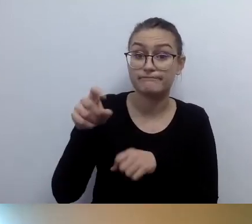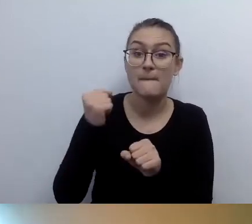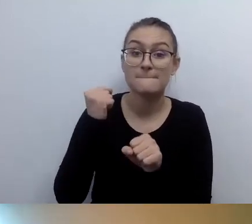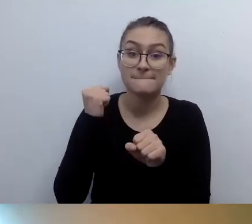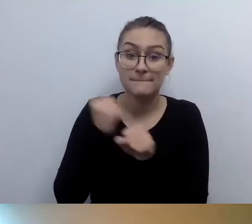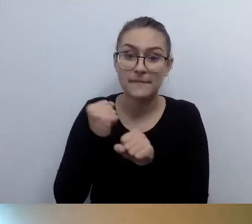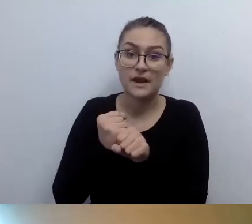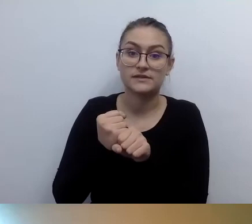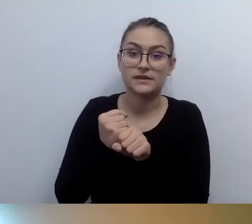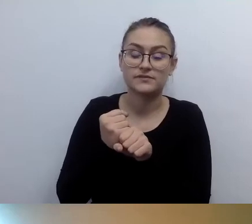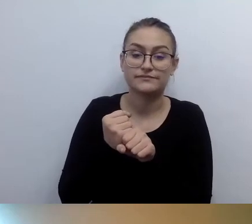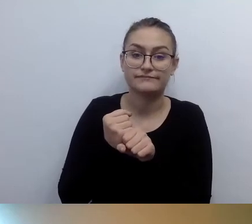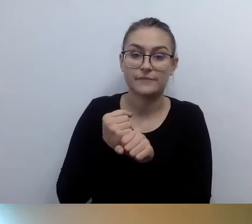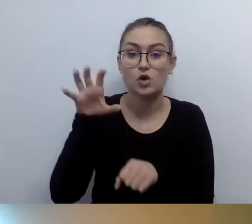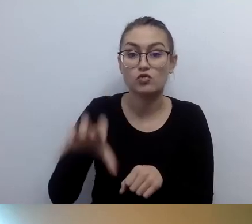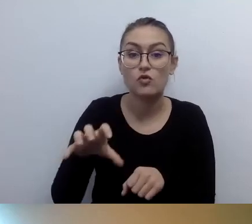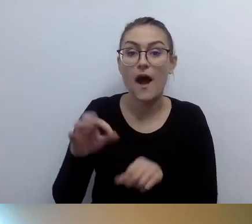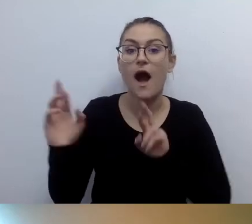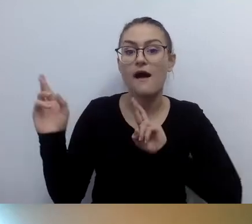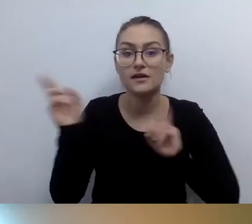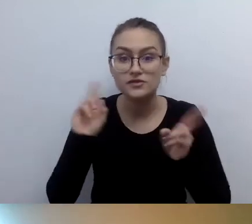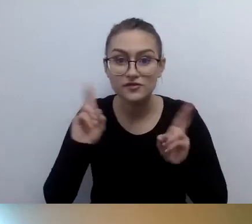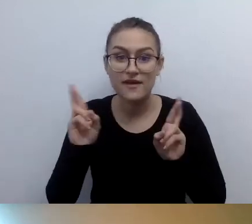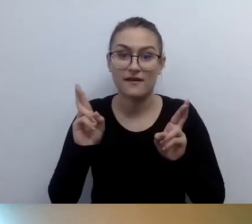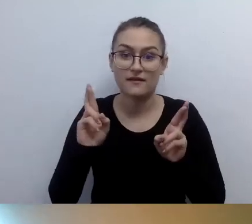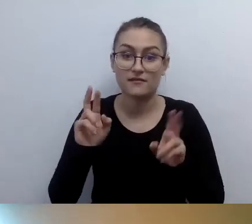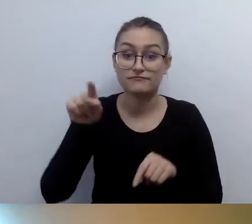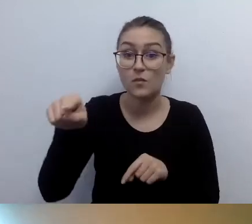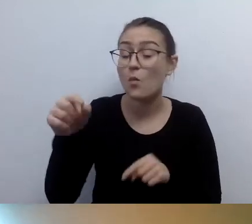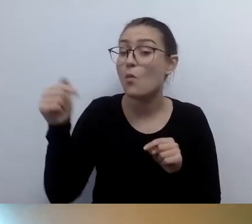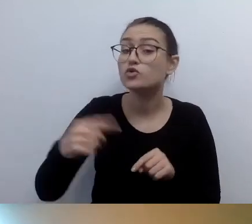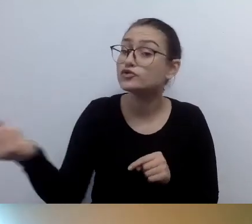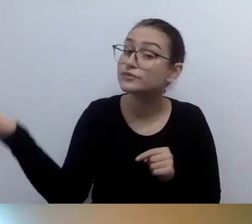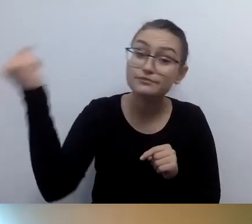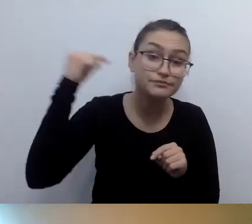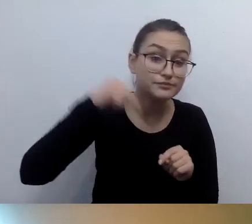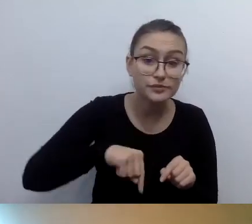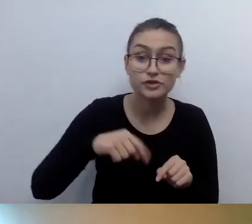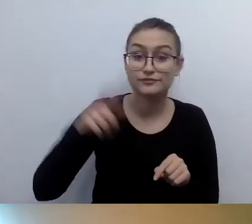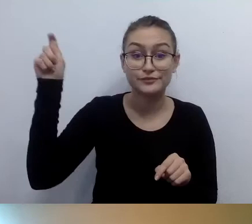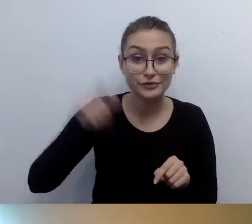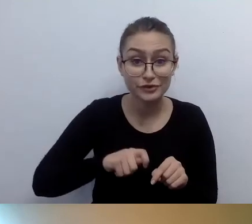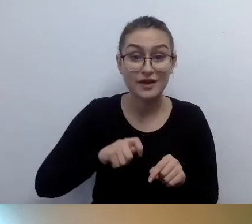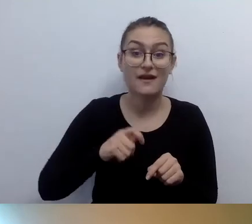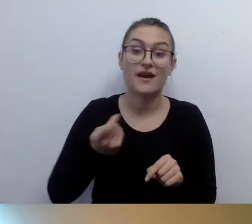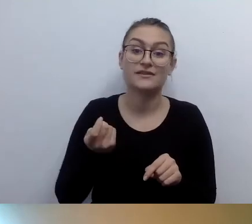Ta osoba musi przyjechać do państwa, zbadać przestrzeń i wycenić pętlę.